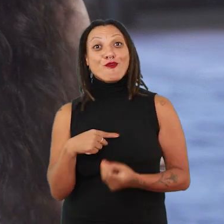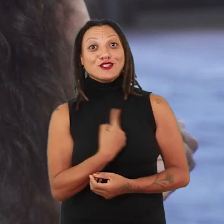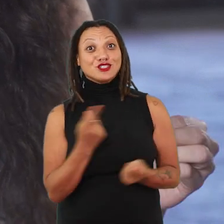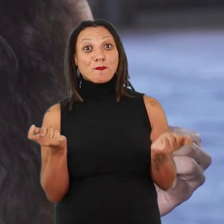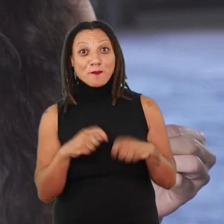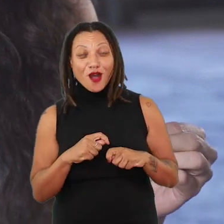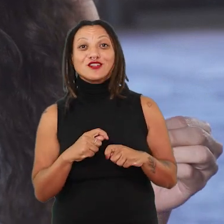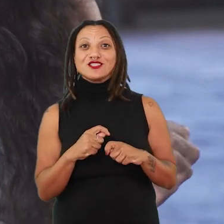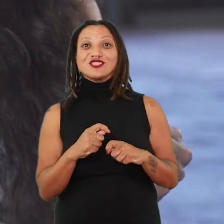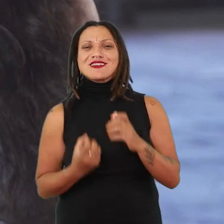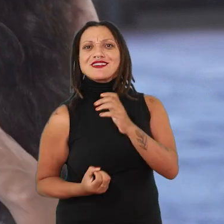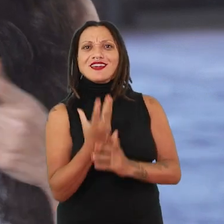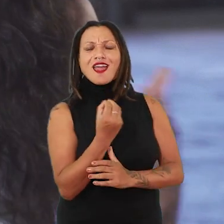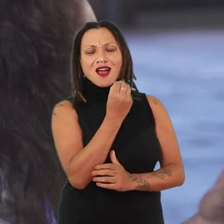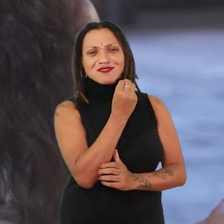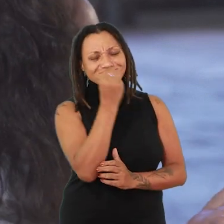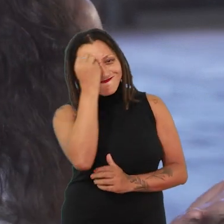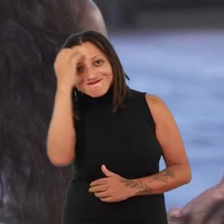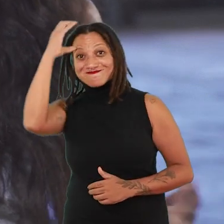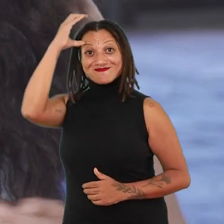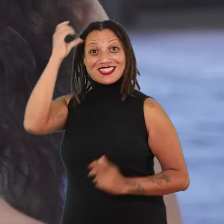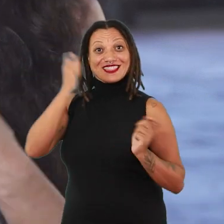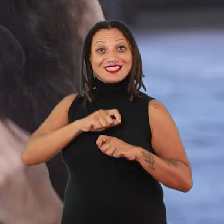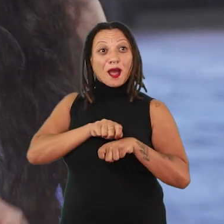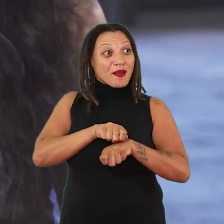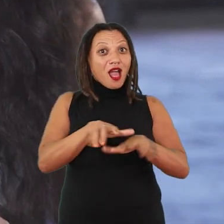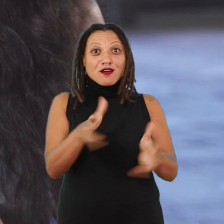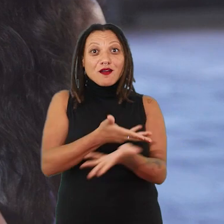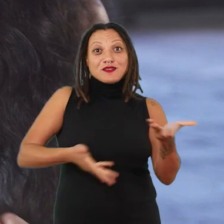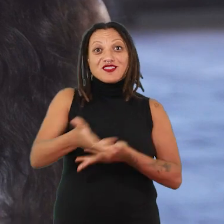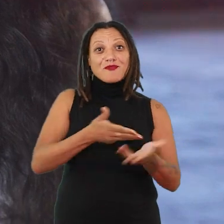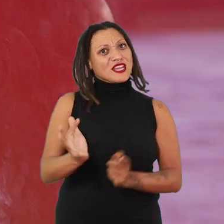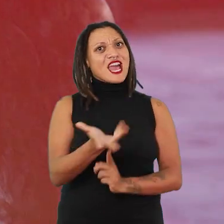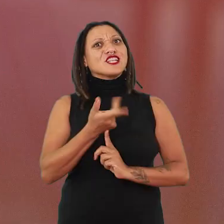uma série de saberes que são compartilháveis e que as artistas dão continuidade como um legado.